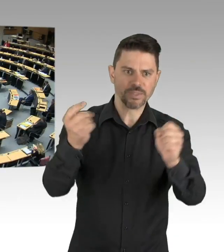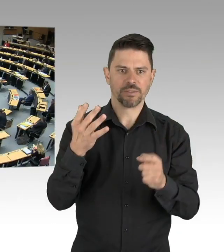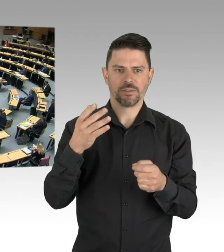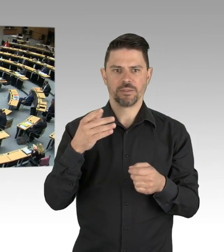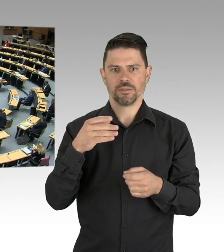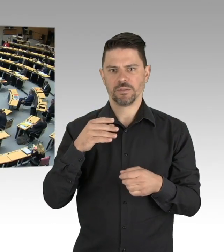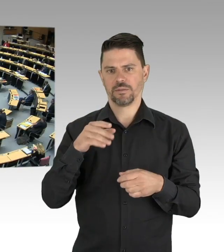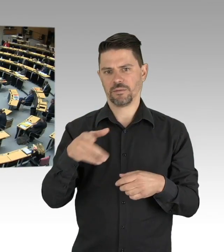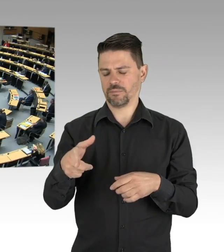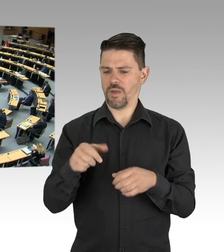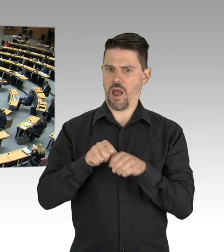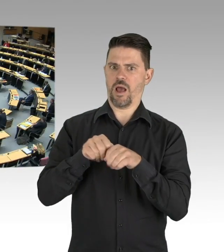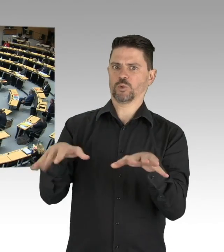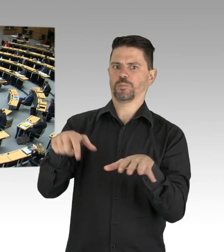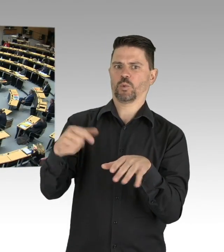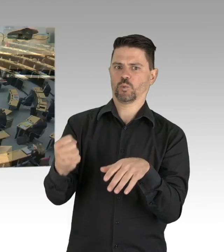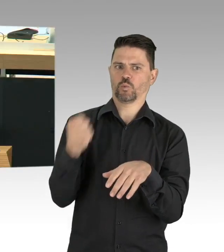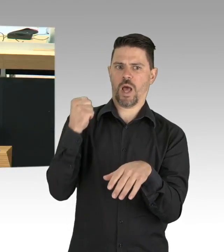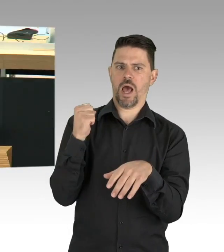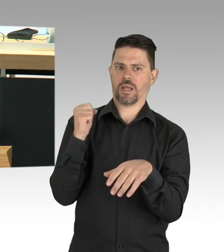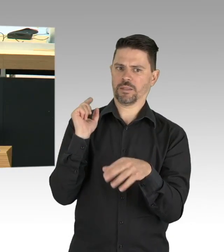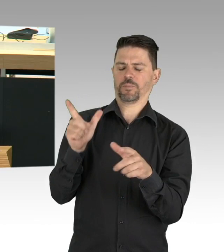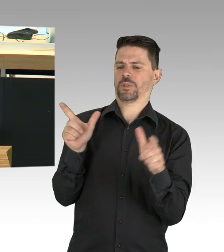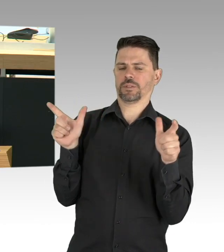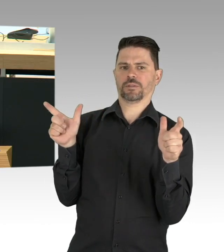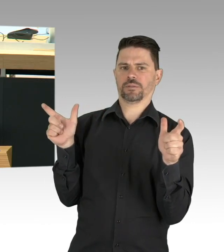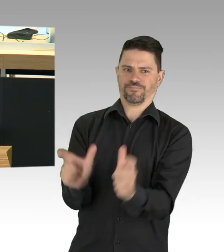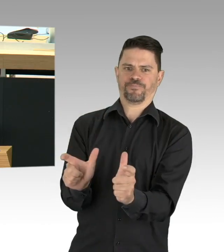sollten wir dann auch darüber nachdenken die Behandlung von Menschen, die eine Chemotherapie erwarten